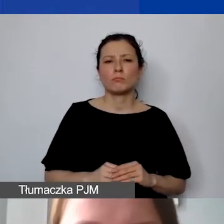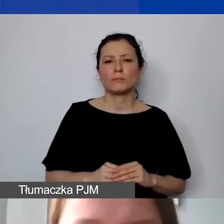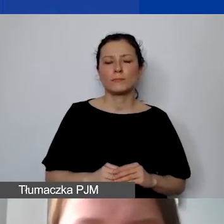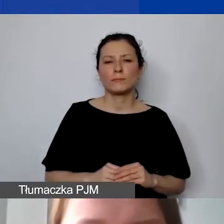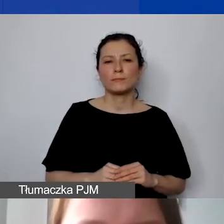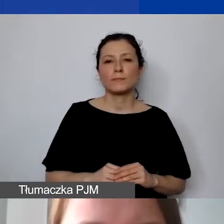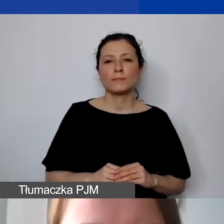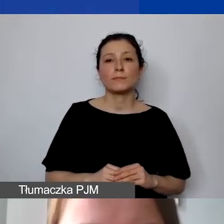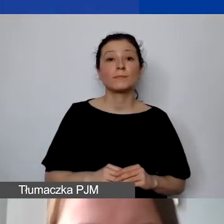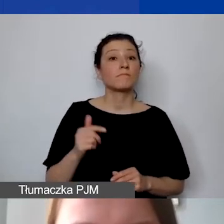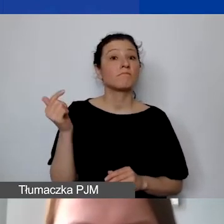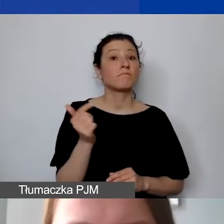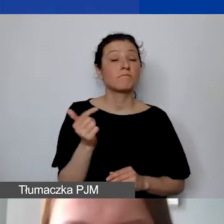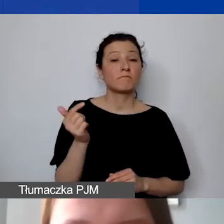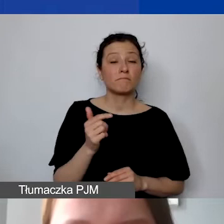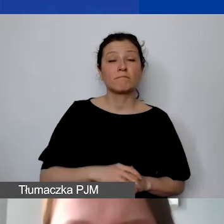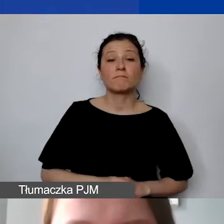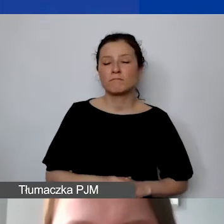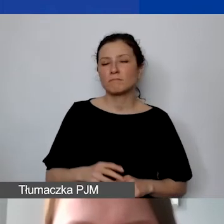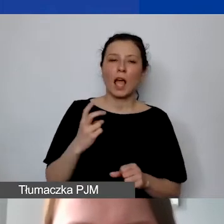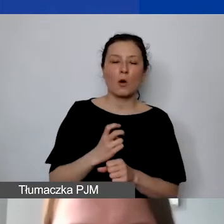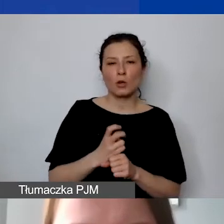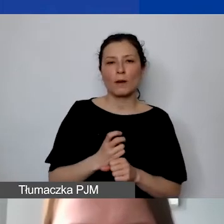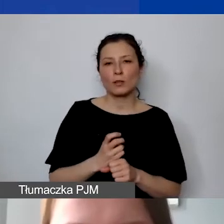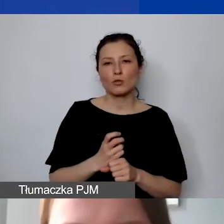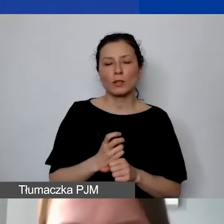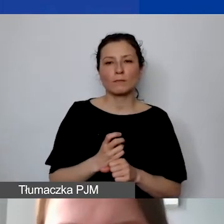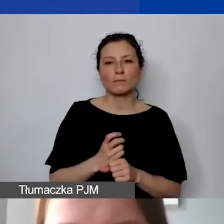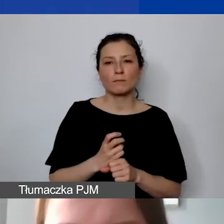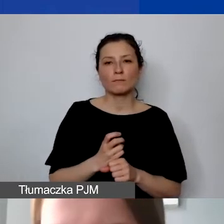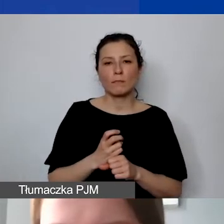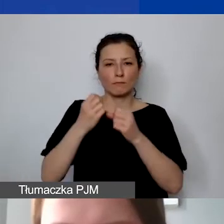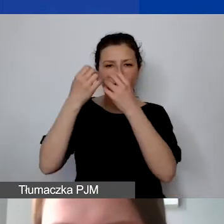Powinno ono z automatu państwu się przeliczać.